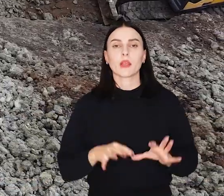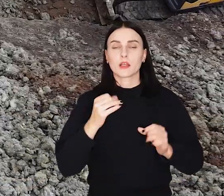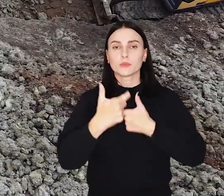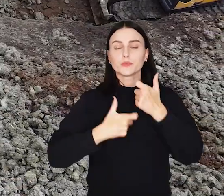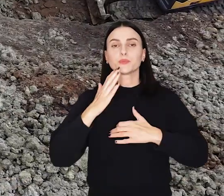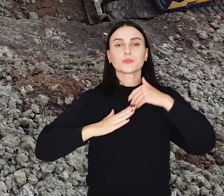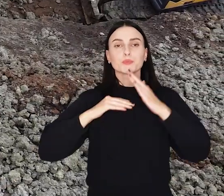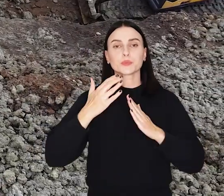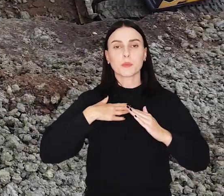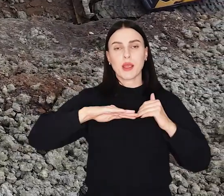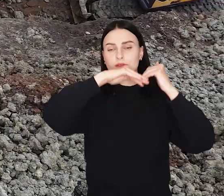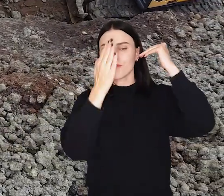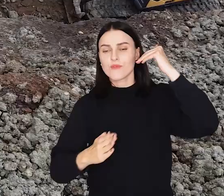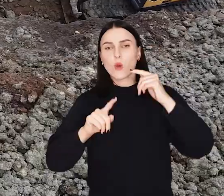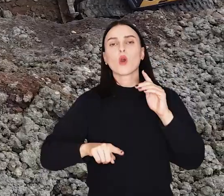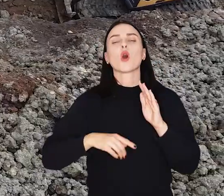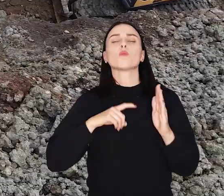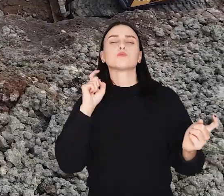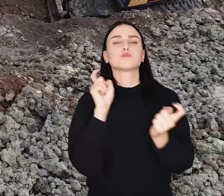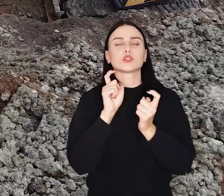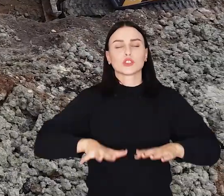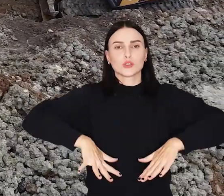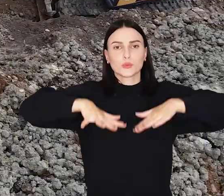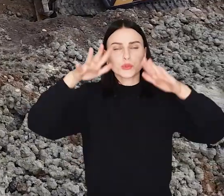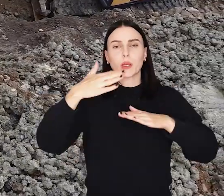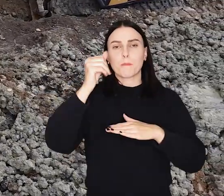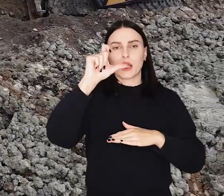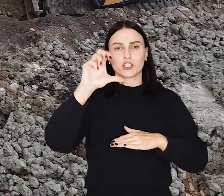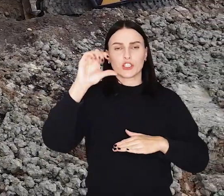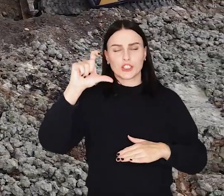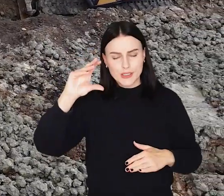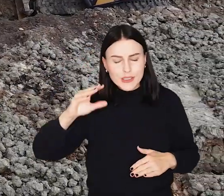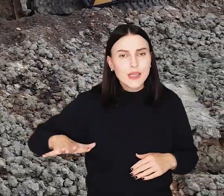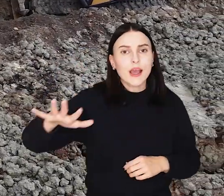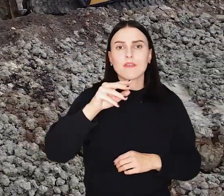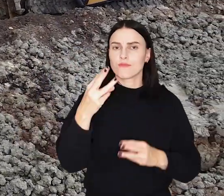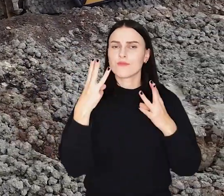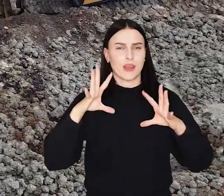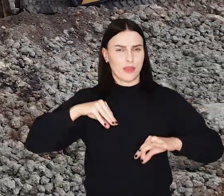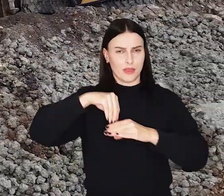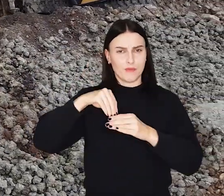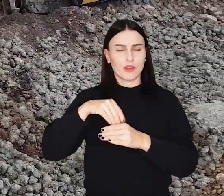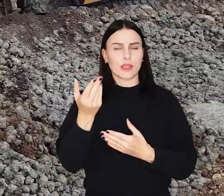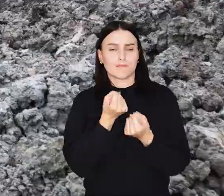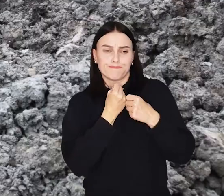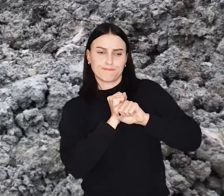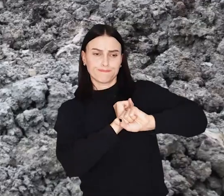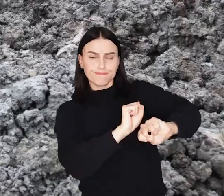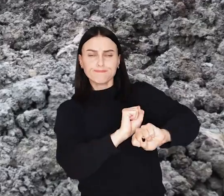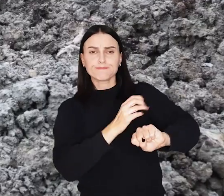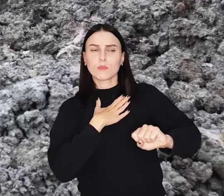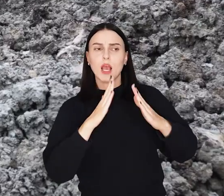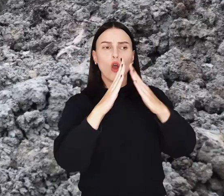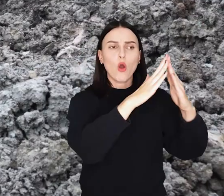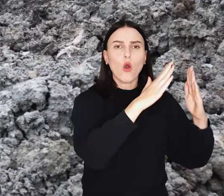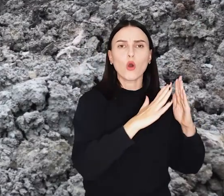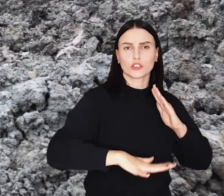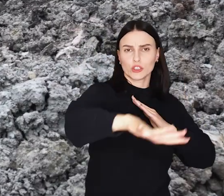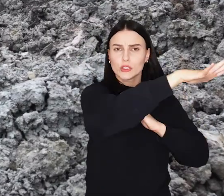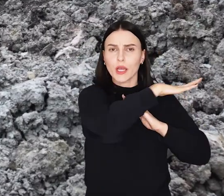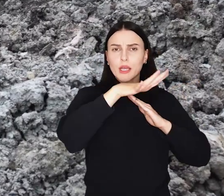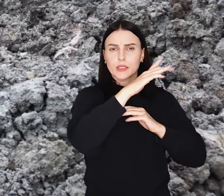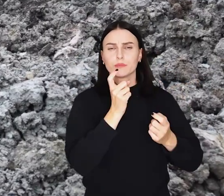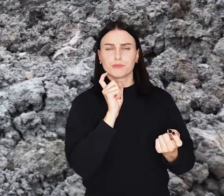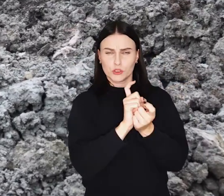Trwa przebudowa wału przeciwpowodziowego przy ul. Ślęzoujście na Maślicach. Ta niezwykle ważna inwestycja ma zabezpieczyć osiedla Maślice i Pracze Odrzańskie przed powodzią.